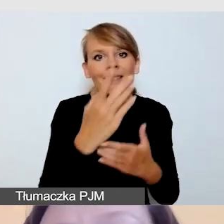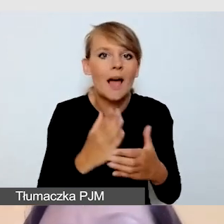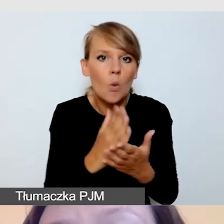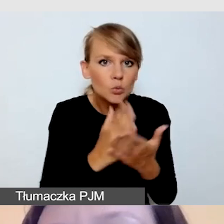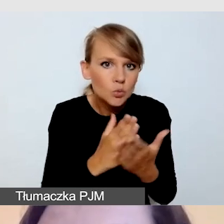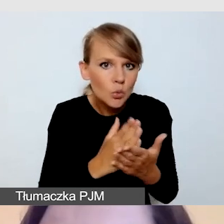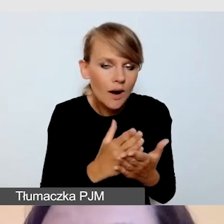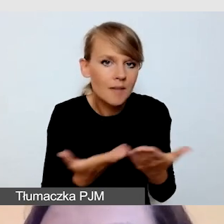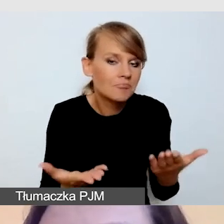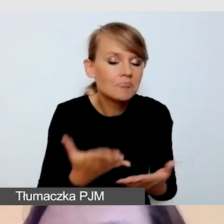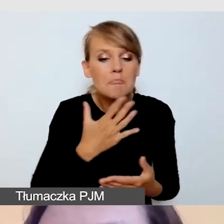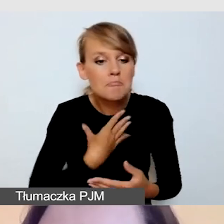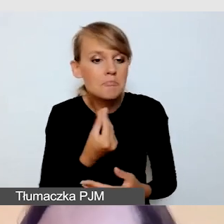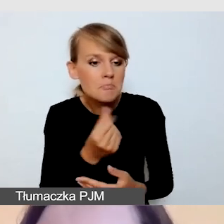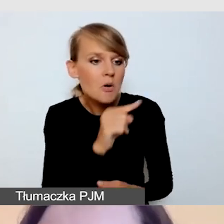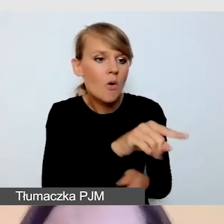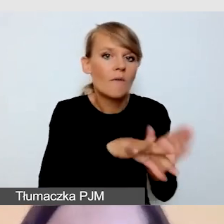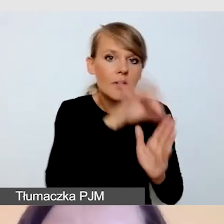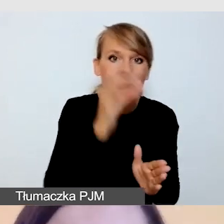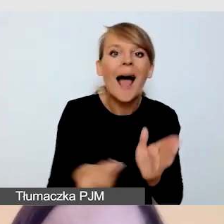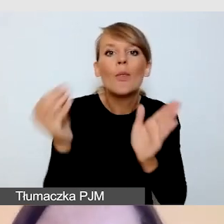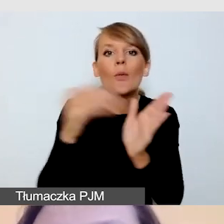a dodatkowe usługi przygotować post factum,